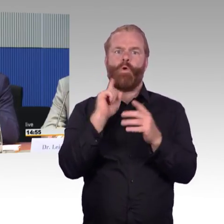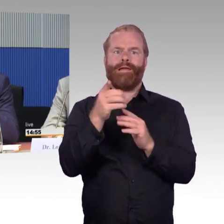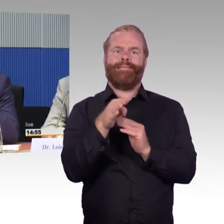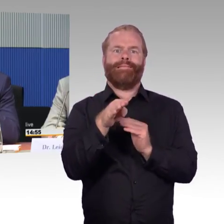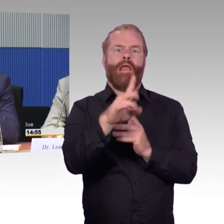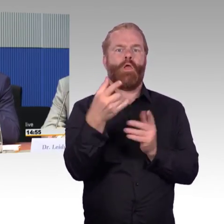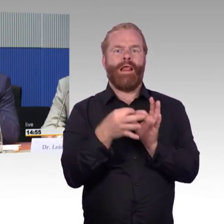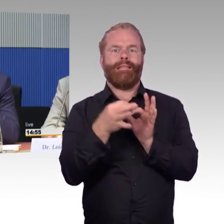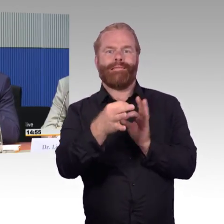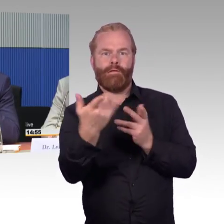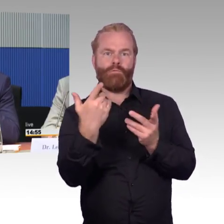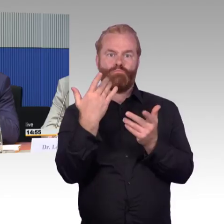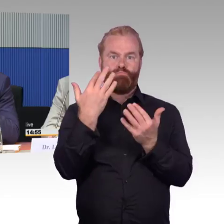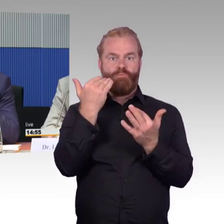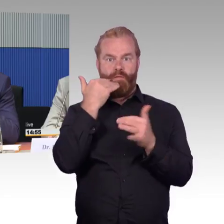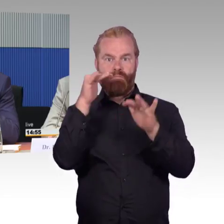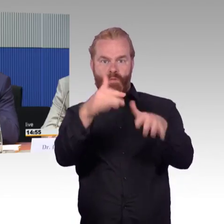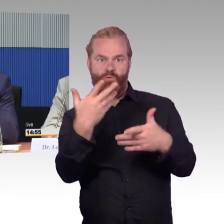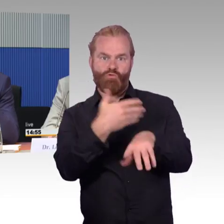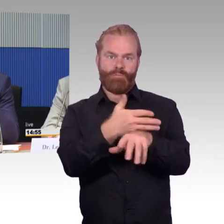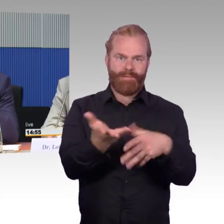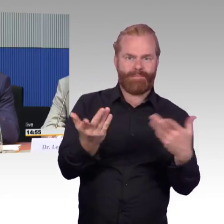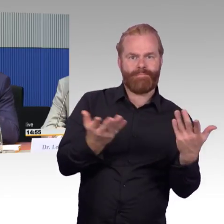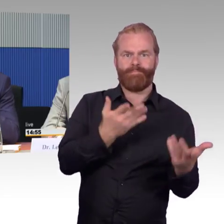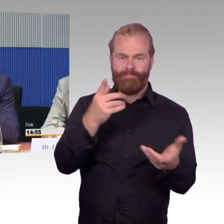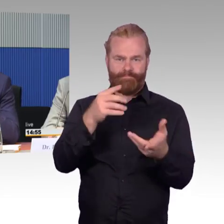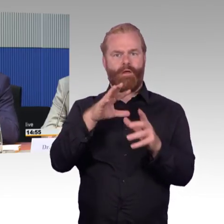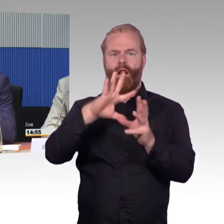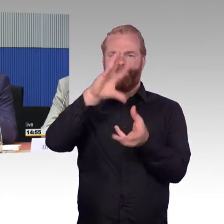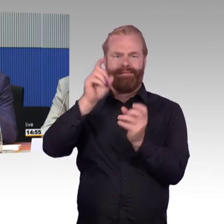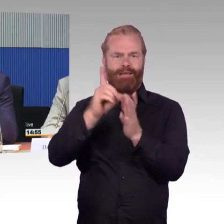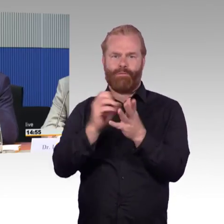Deshalb glauben wir, dass wir diese Datenaufbereitung, die Bereitstellung an Haltestellen,